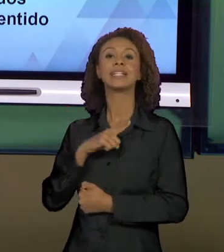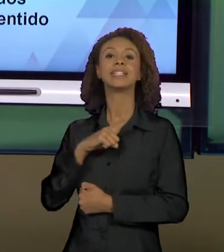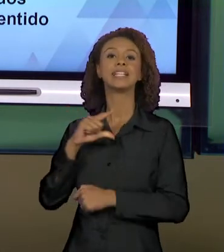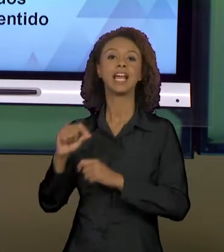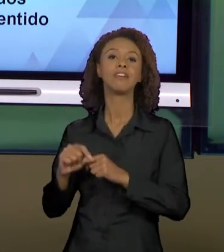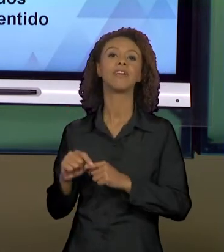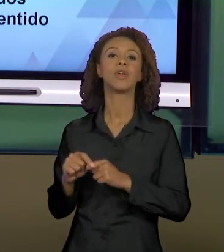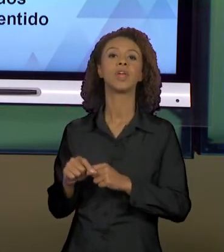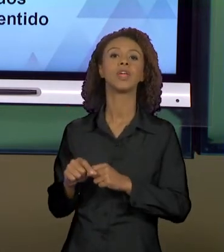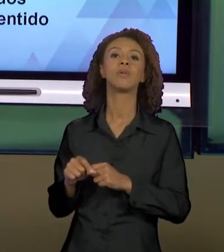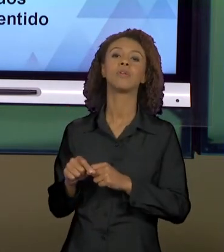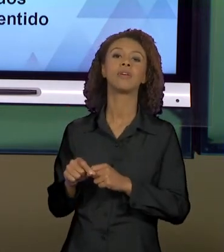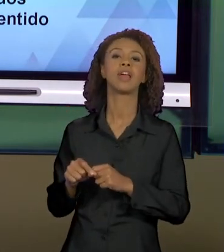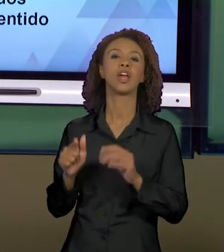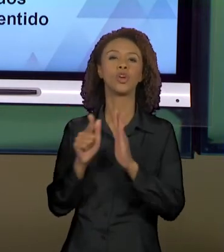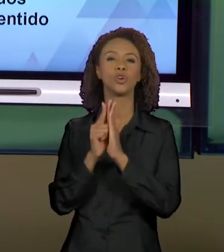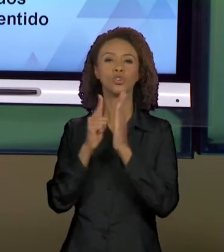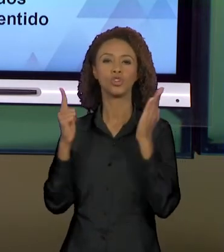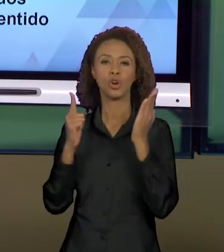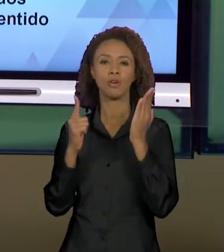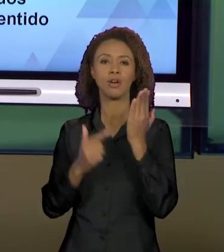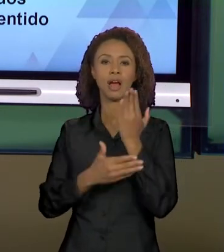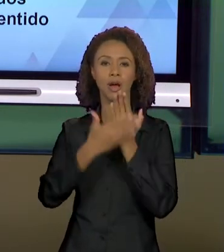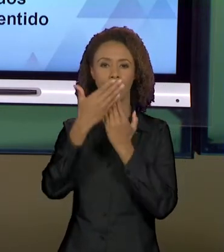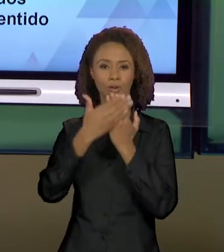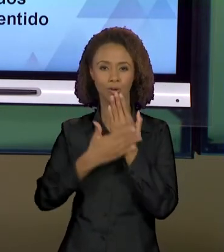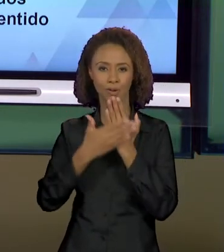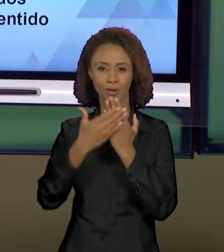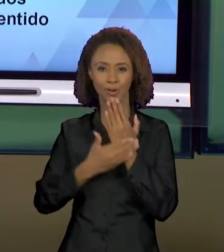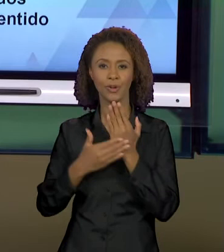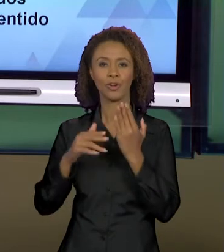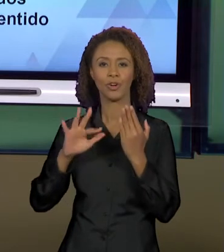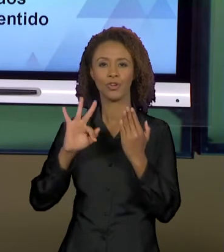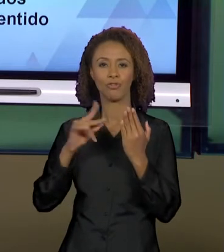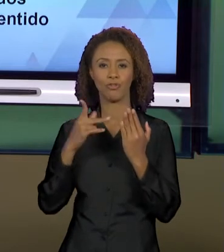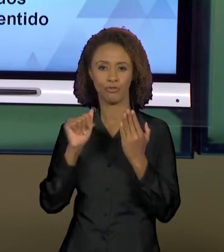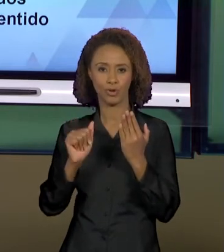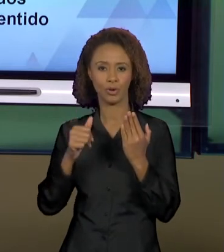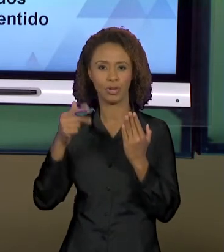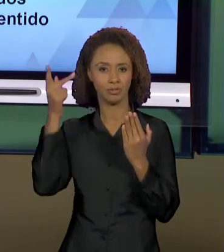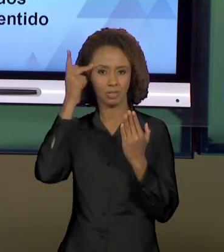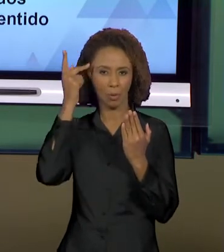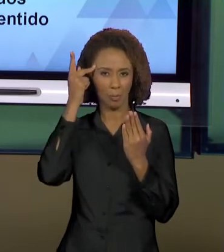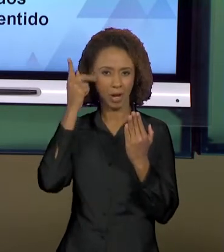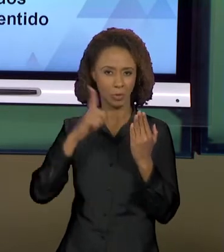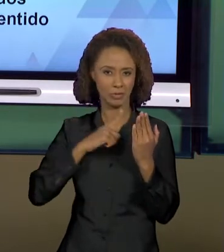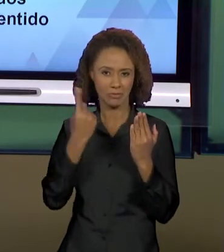ANÁLISE DA PRIMEIRA PÁGINA DO TEXTO DA FOLHA DE SÃO PAULO, E HOJE NÓS VAMOS VER, DANDO